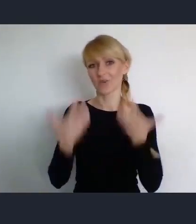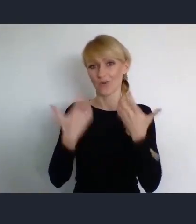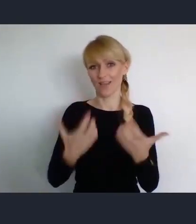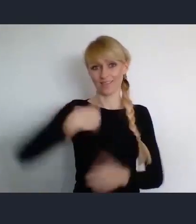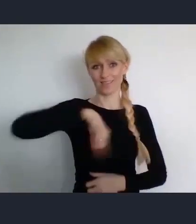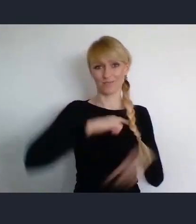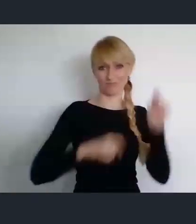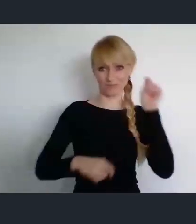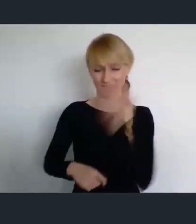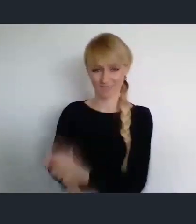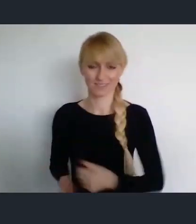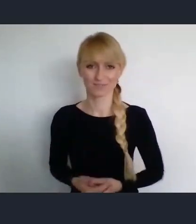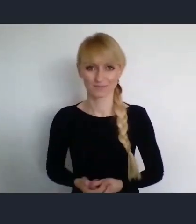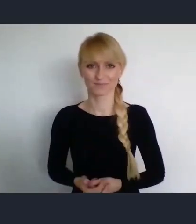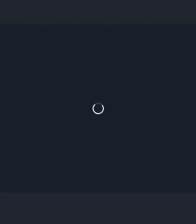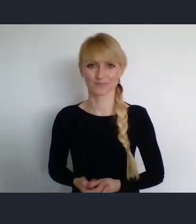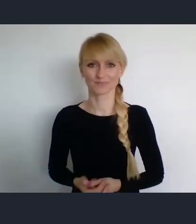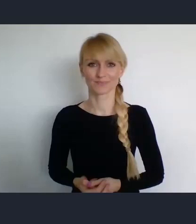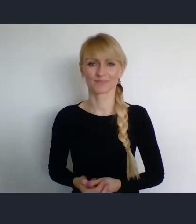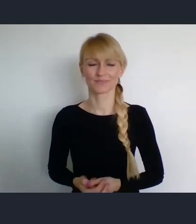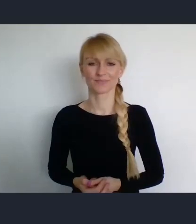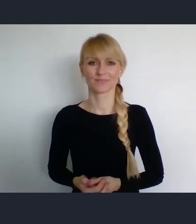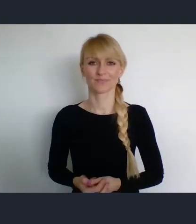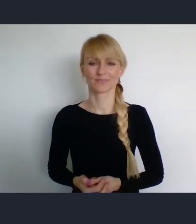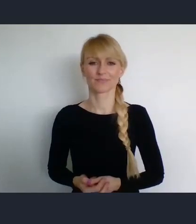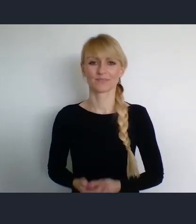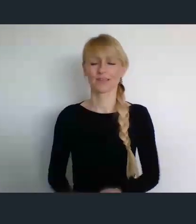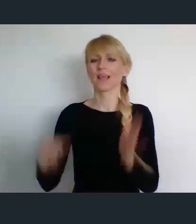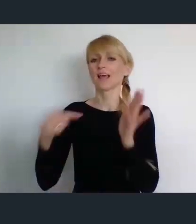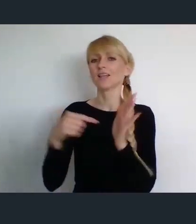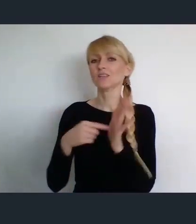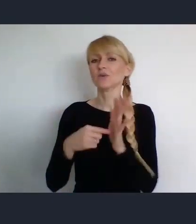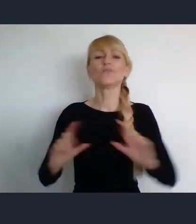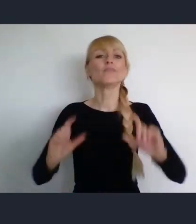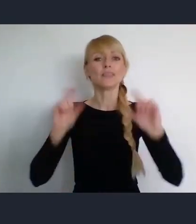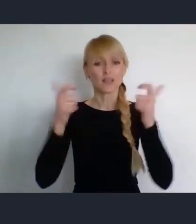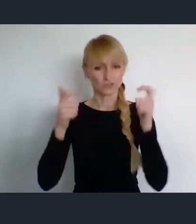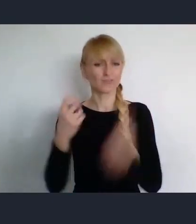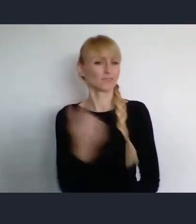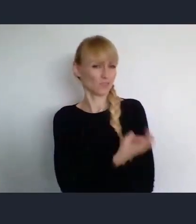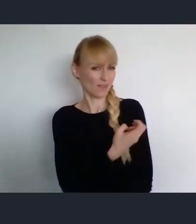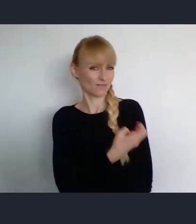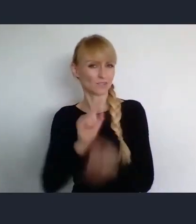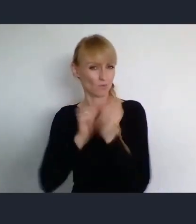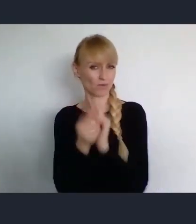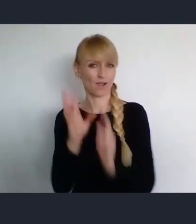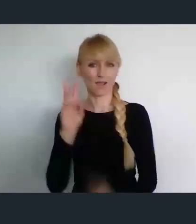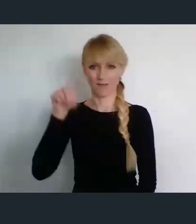Ranga tego wydarzenia, jest też podkreślona przez fakt, że jest specjalna ustawa.